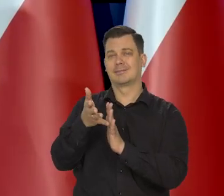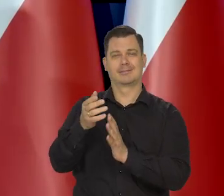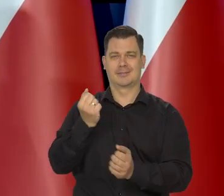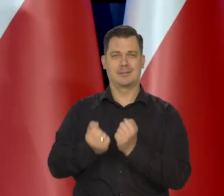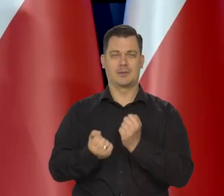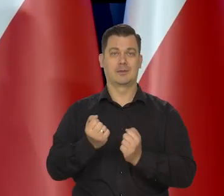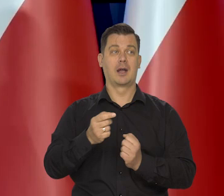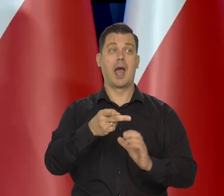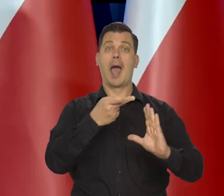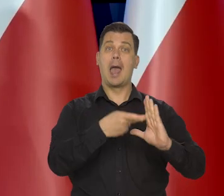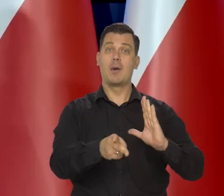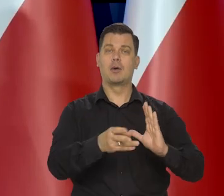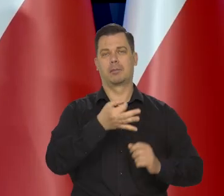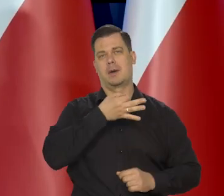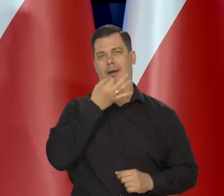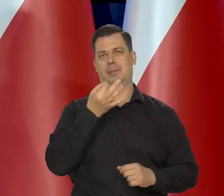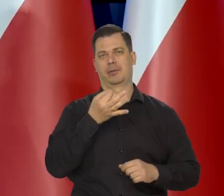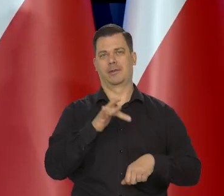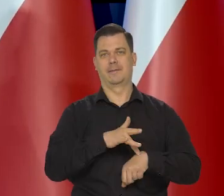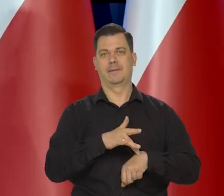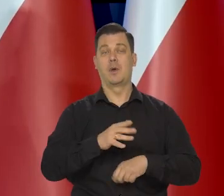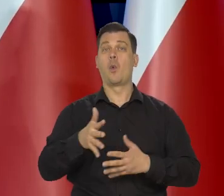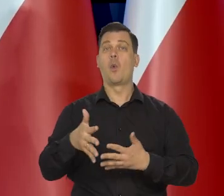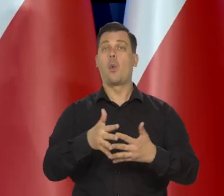Dla strefy euro są lepsze dla Stanów, trochę gorsze.